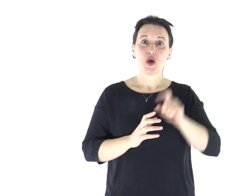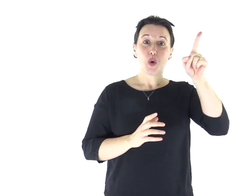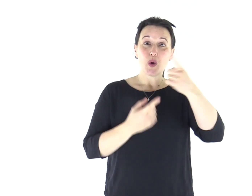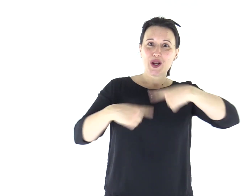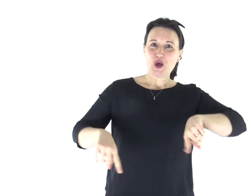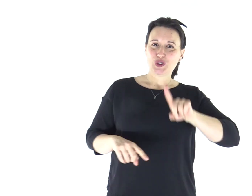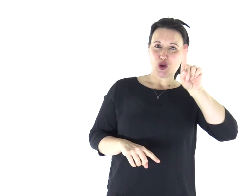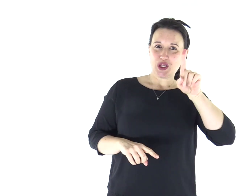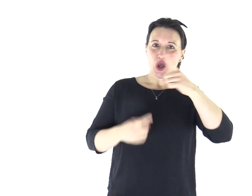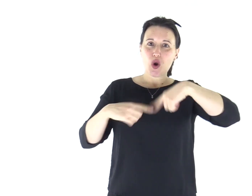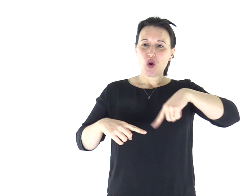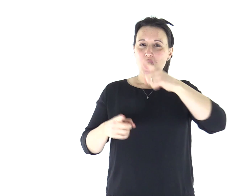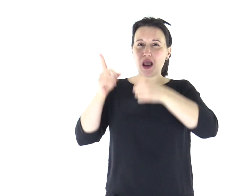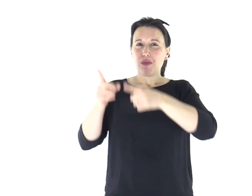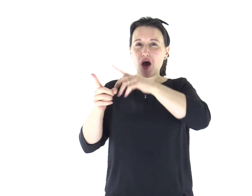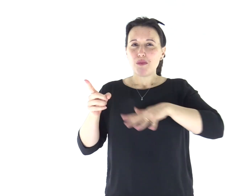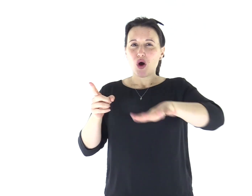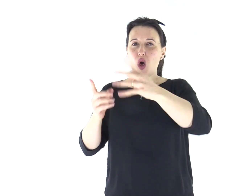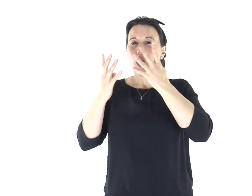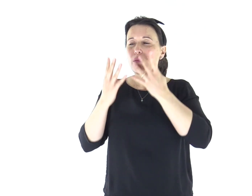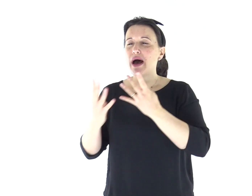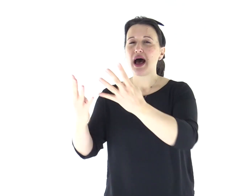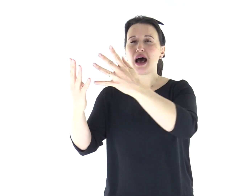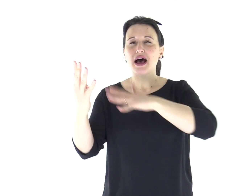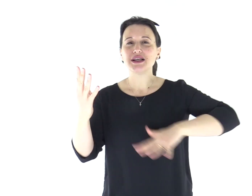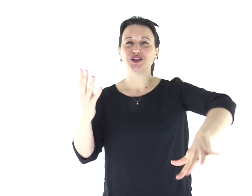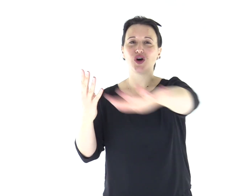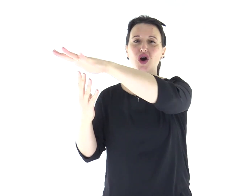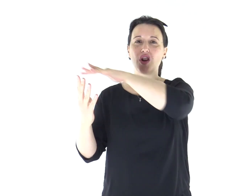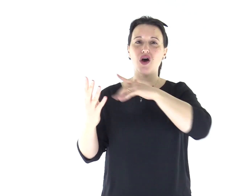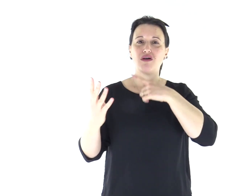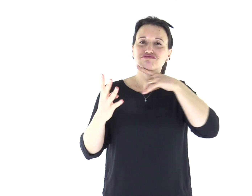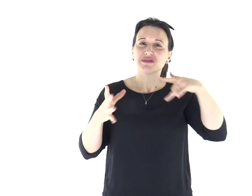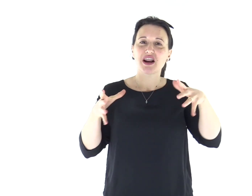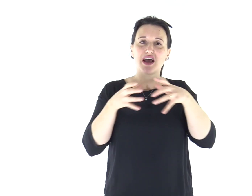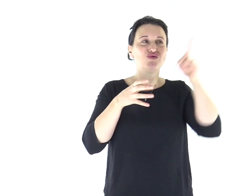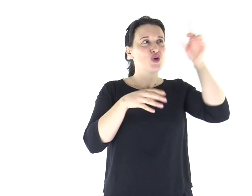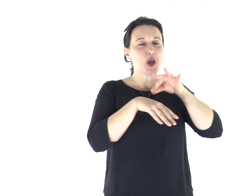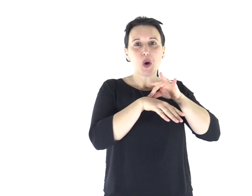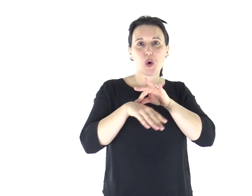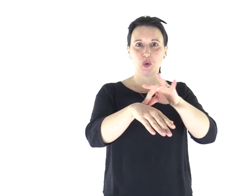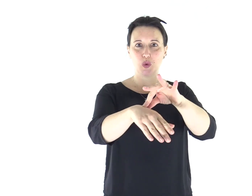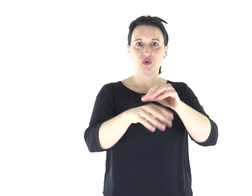È lui il nostro Dio e noi il popolo del suo pascolo, il gregge che egli conduce.